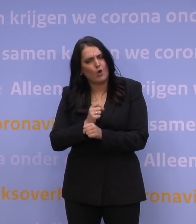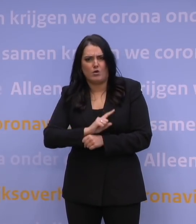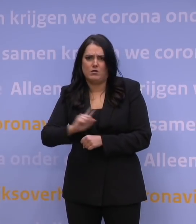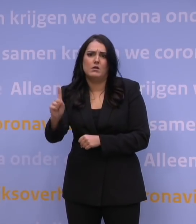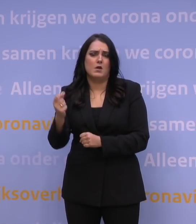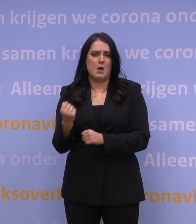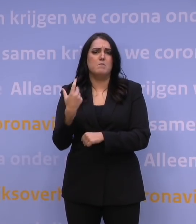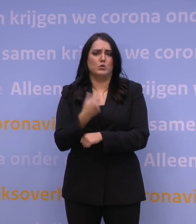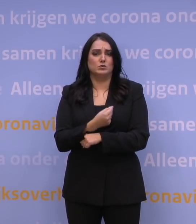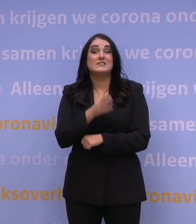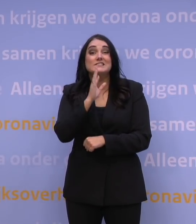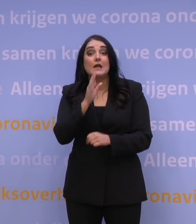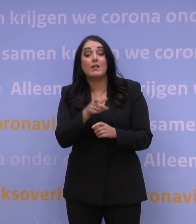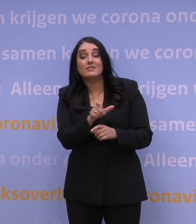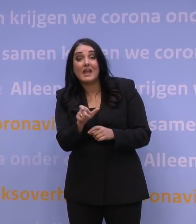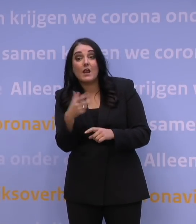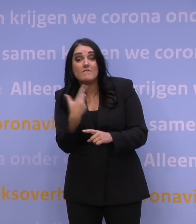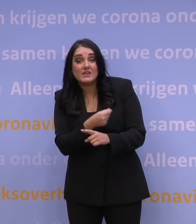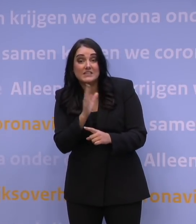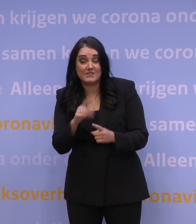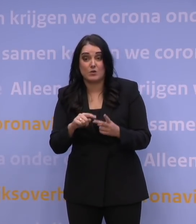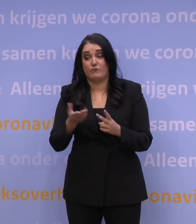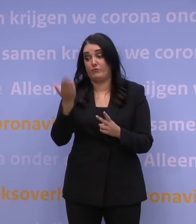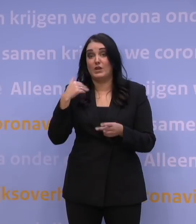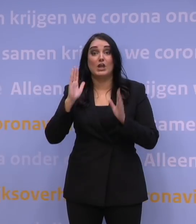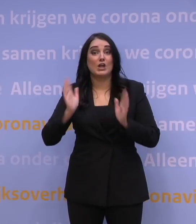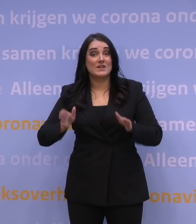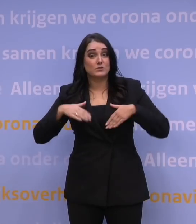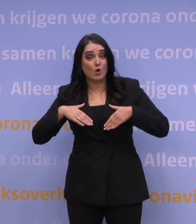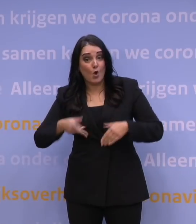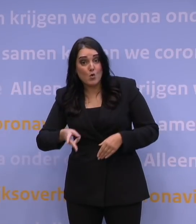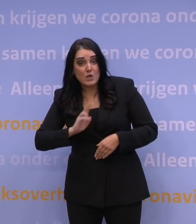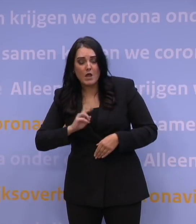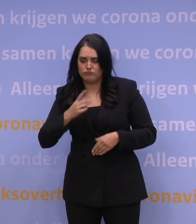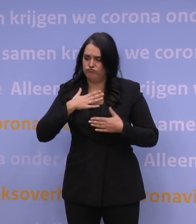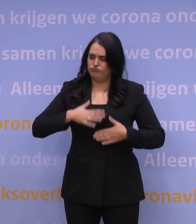Bent u deels gevaccineerd of heeft u al corona gehad en denkt u: ik zit wel goed?